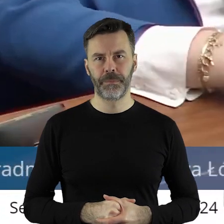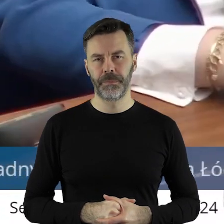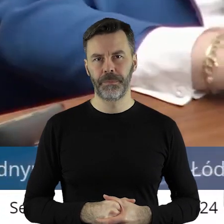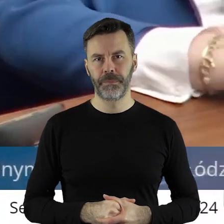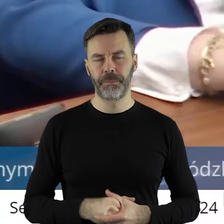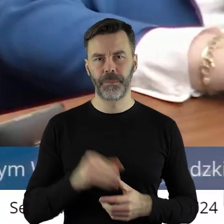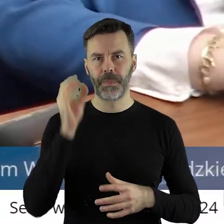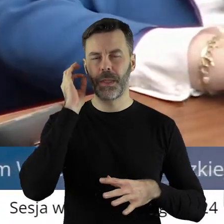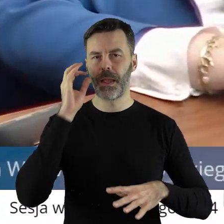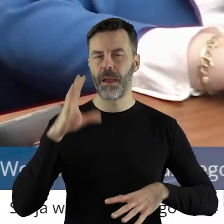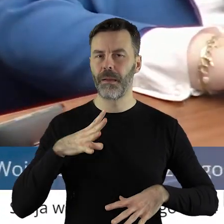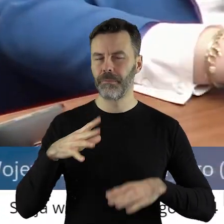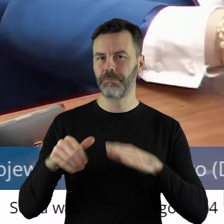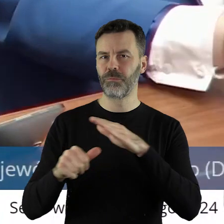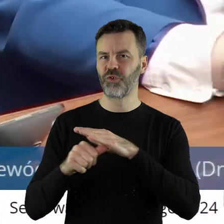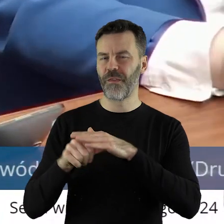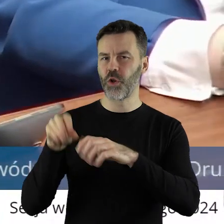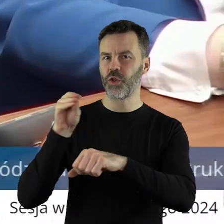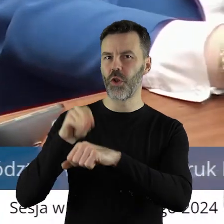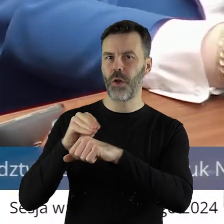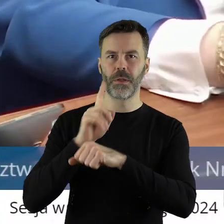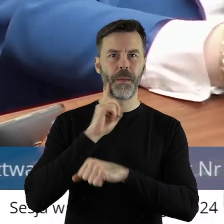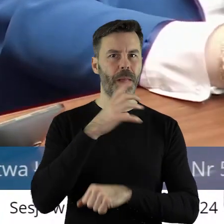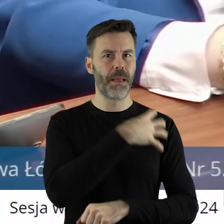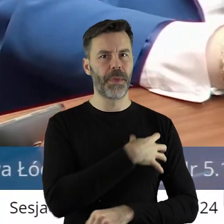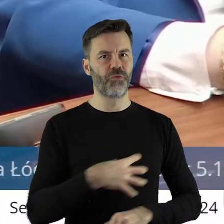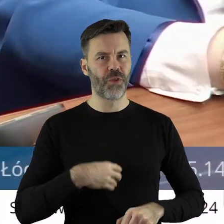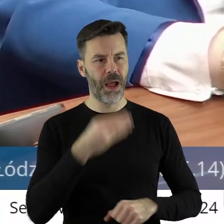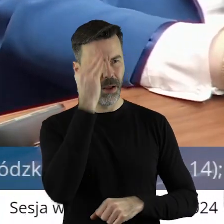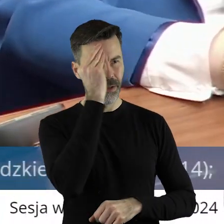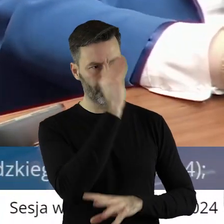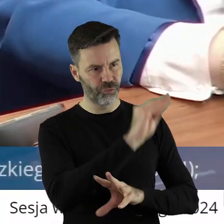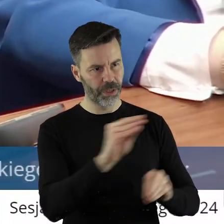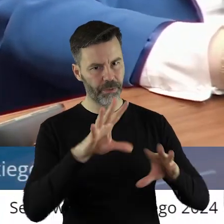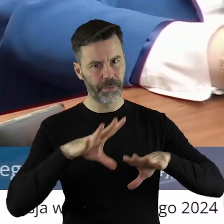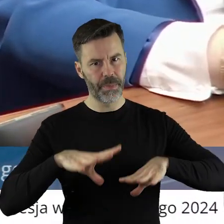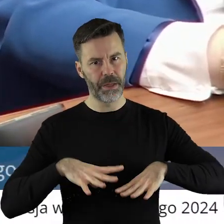Pani Przewodnicząca, Panie Marszałku, Szanowni Państwo!Akurat